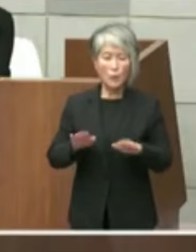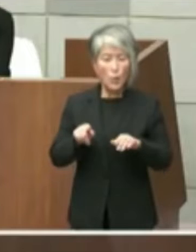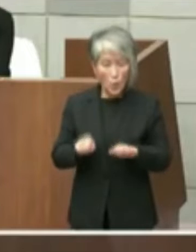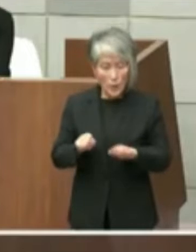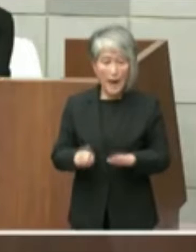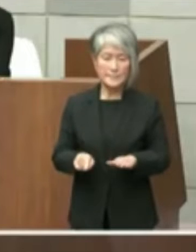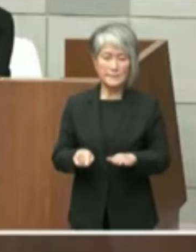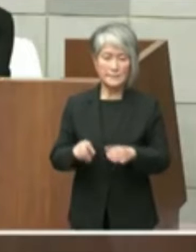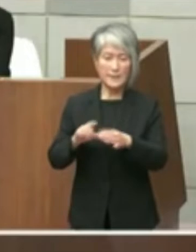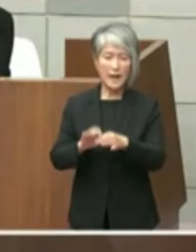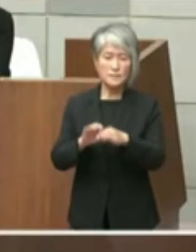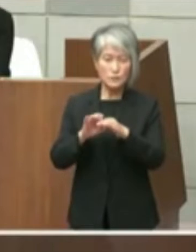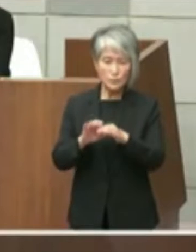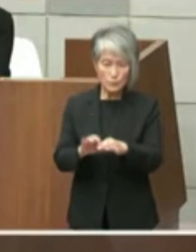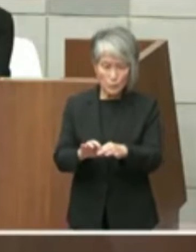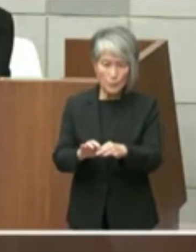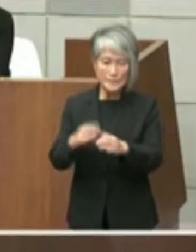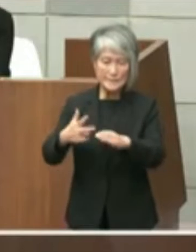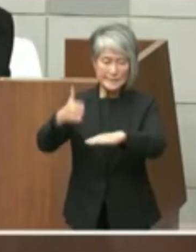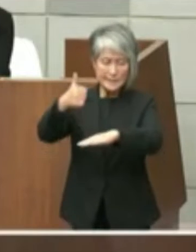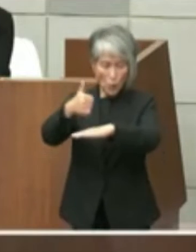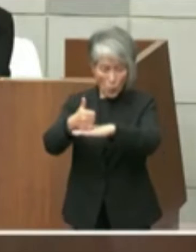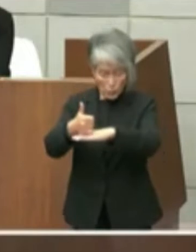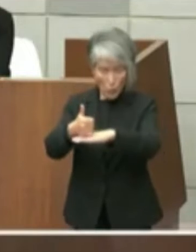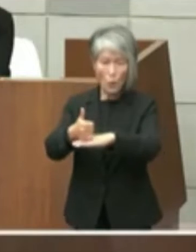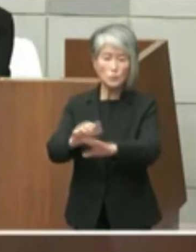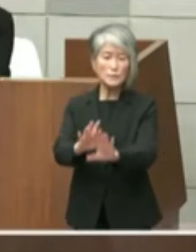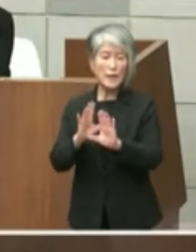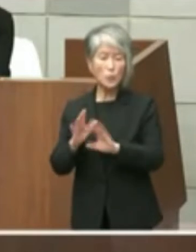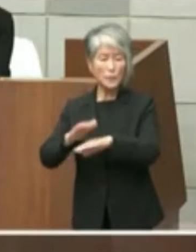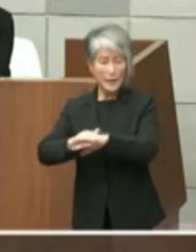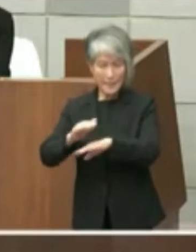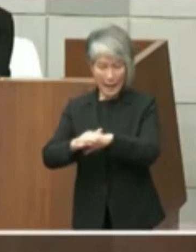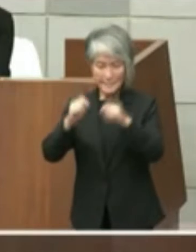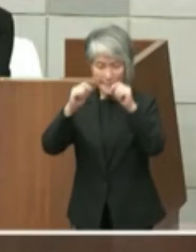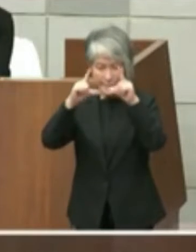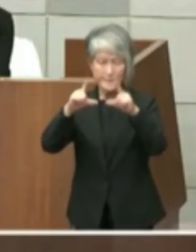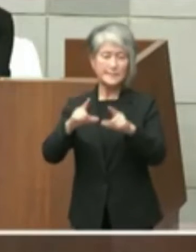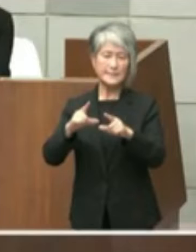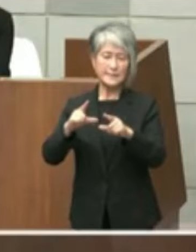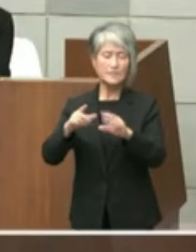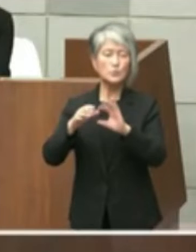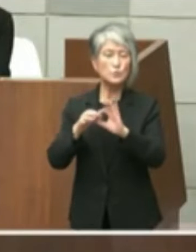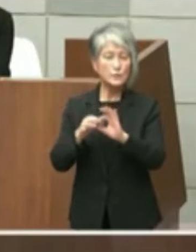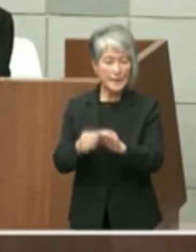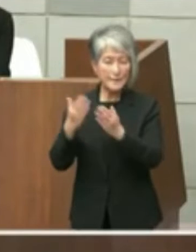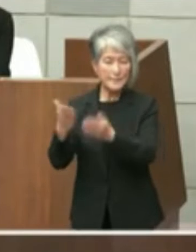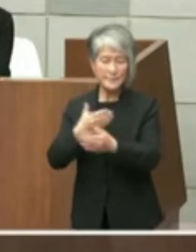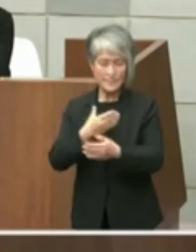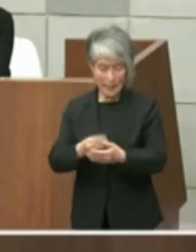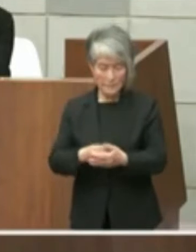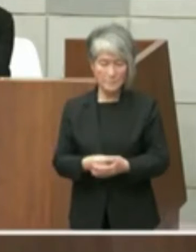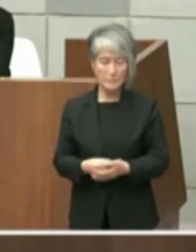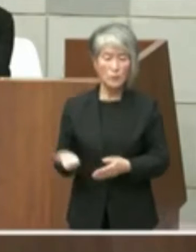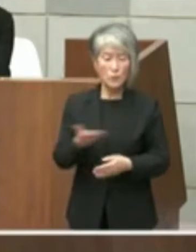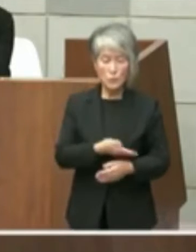市長の受け止め認識を問います 3点目は旧市立図書館についてお聞きし